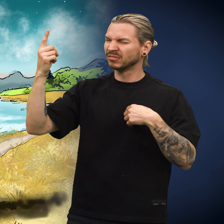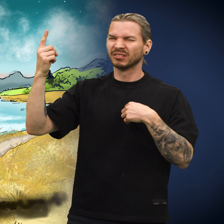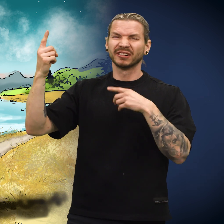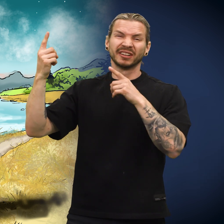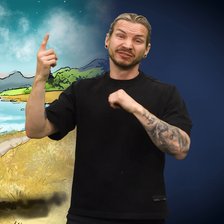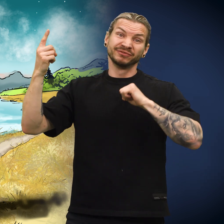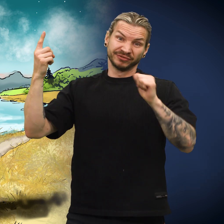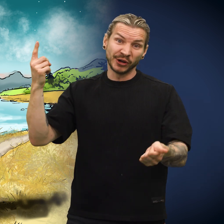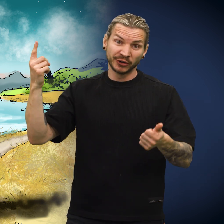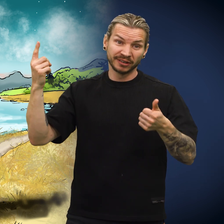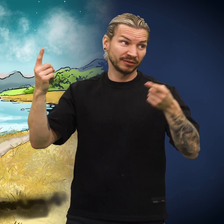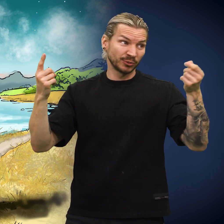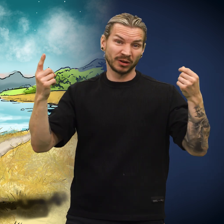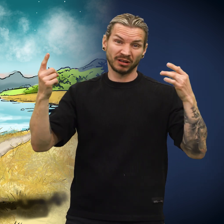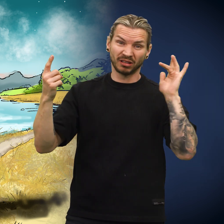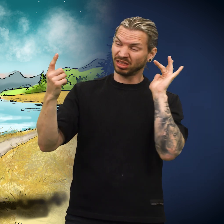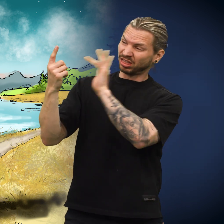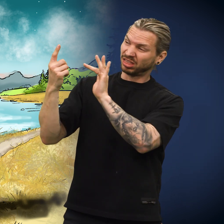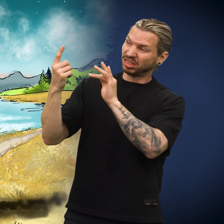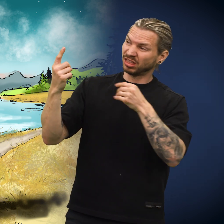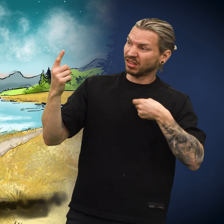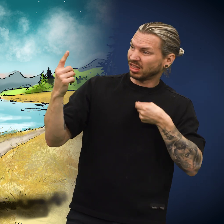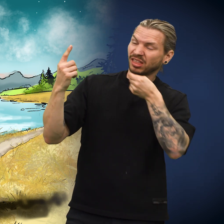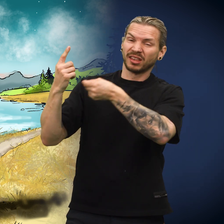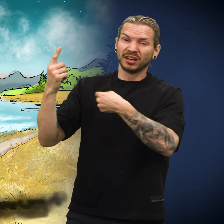«Selvfølgelig var det noen som snøt ham ved å gi ham meg.»